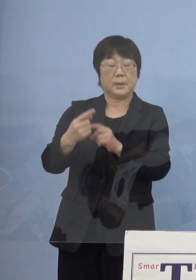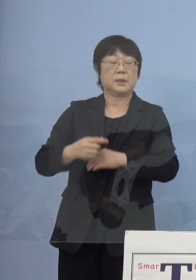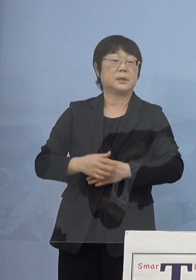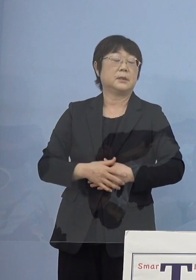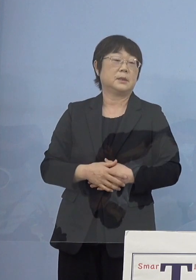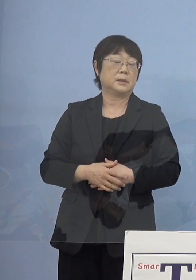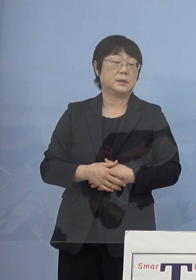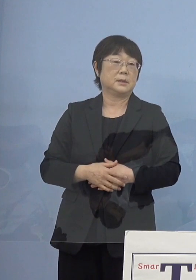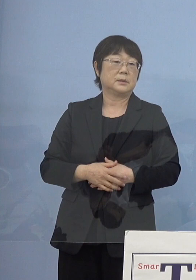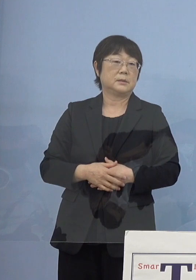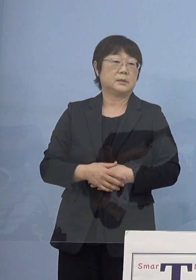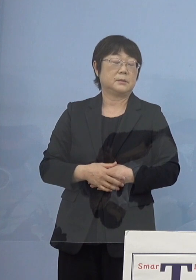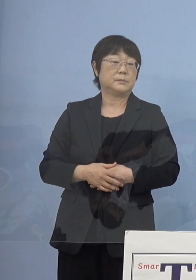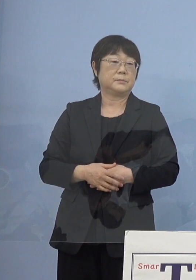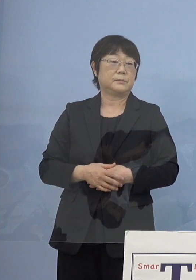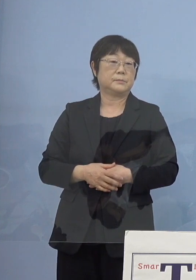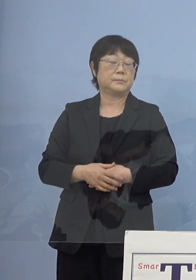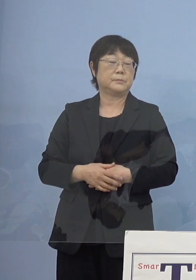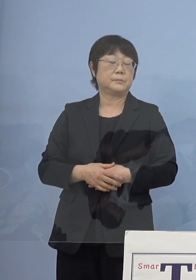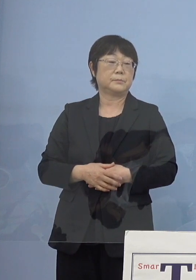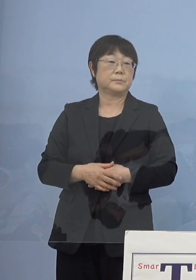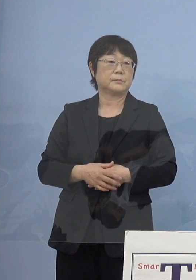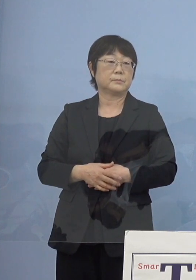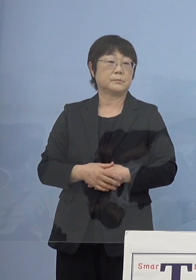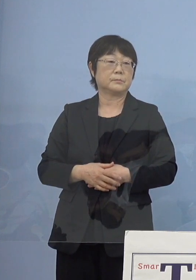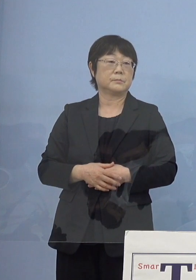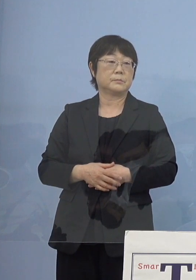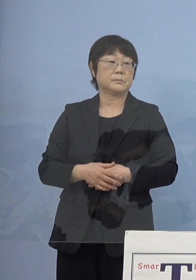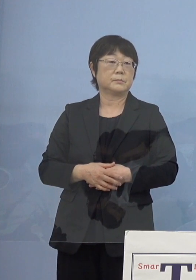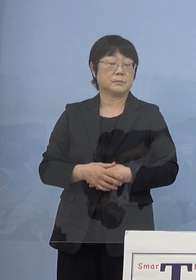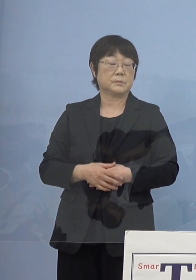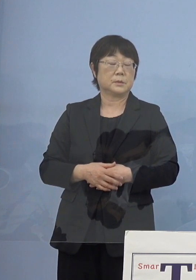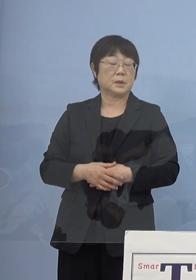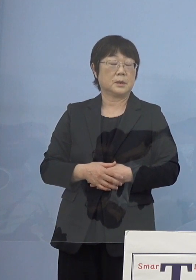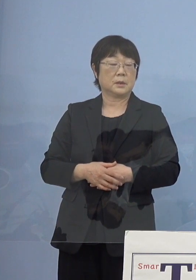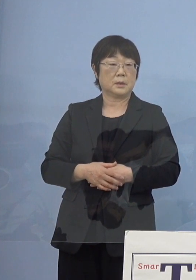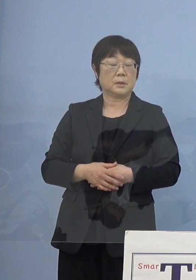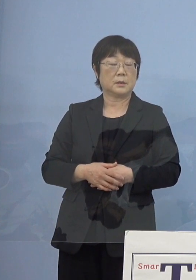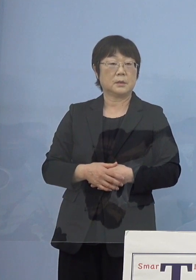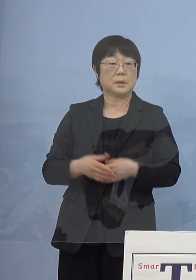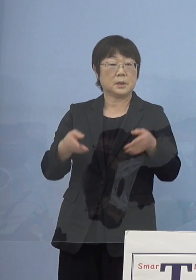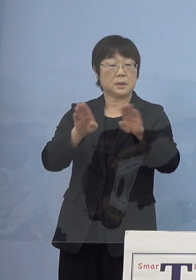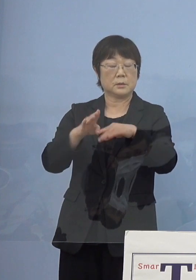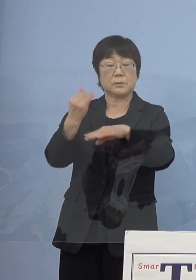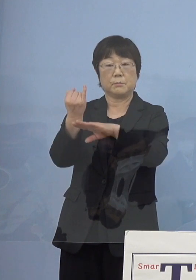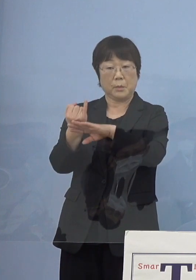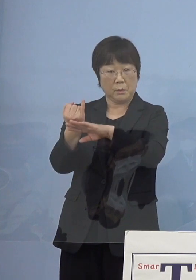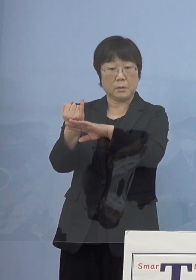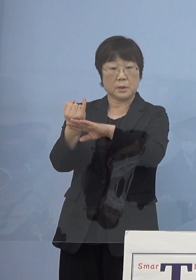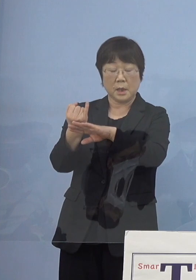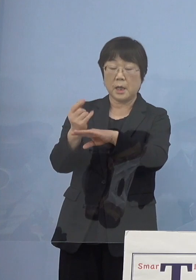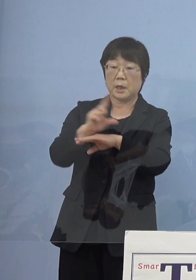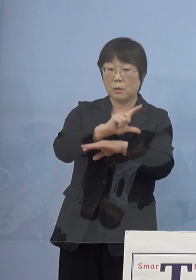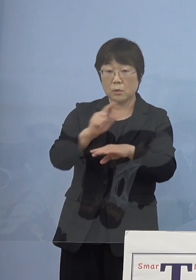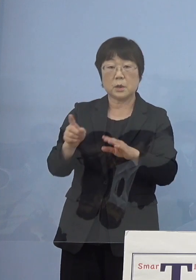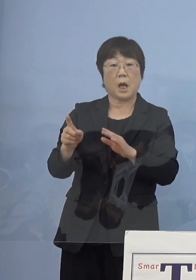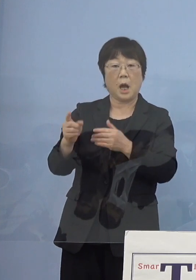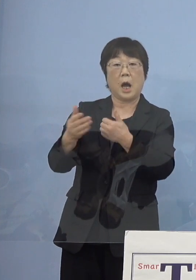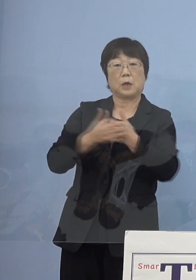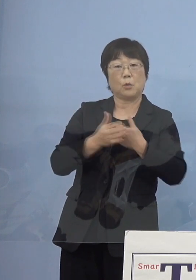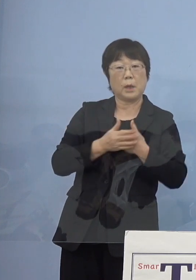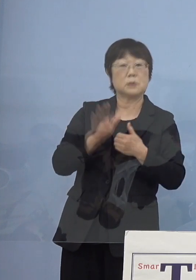この館長就任にあたって 様々なアドバイスをいただいたところであります